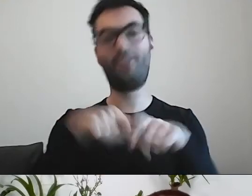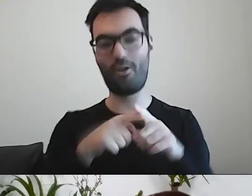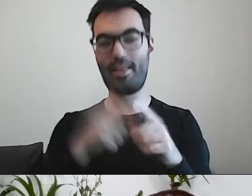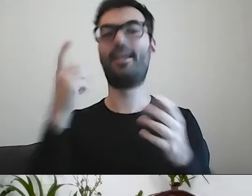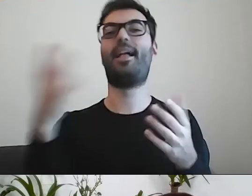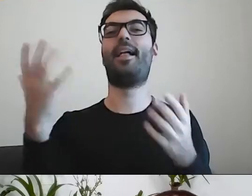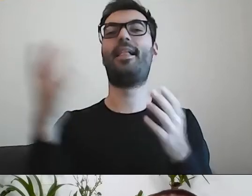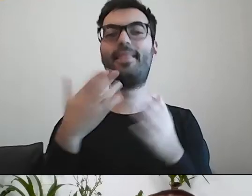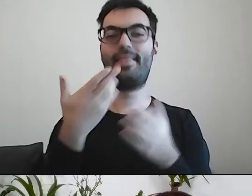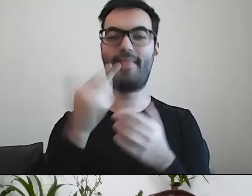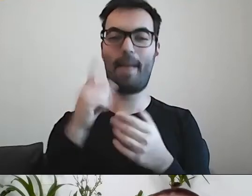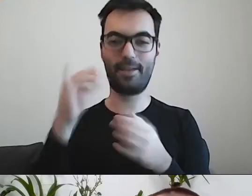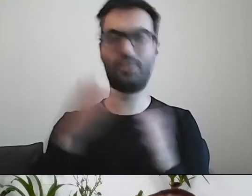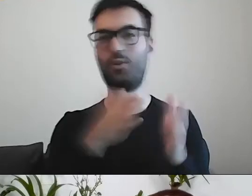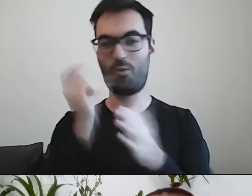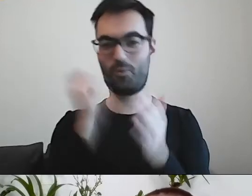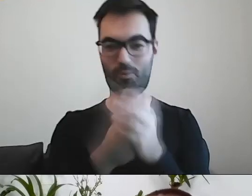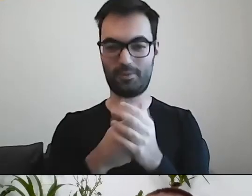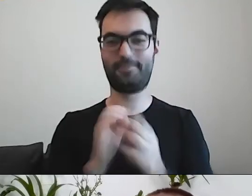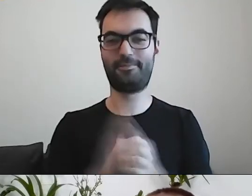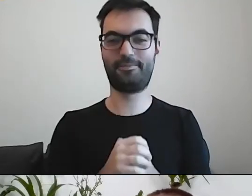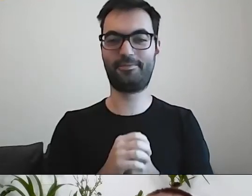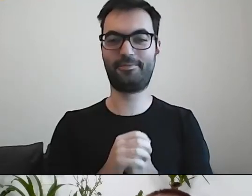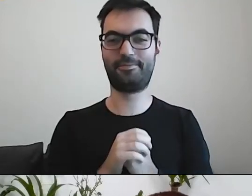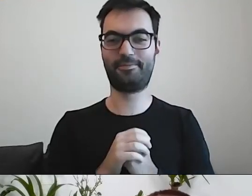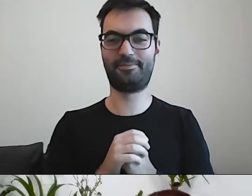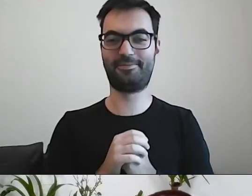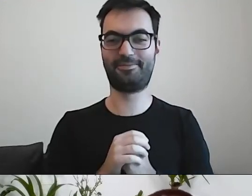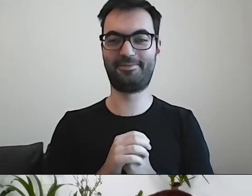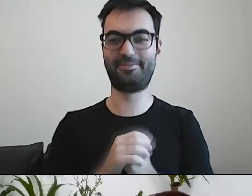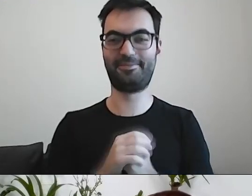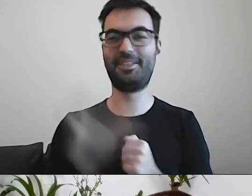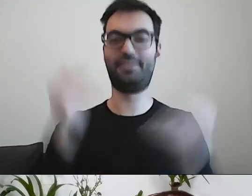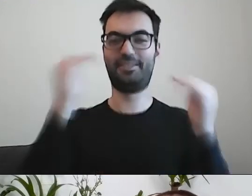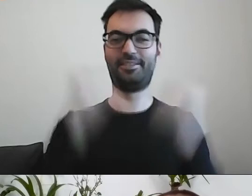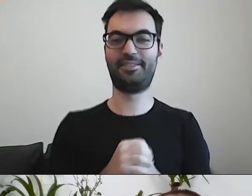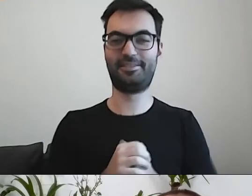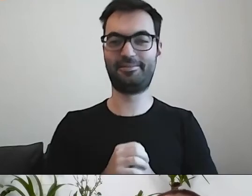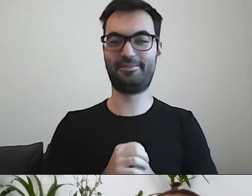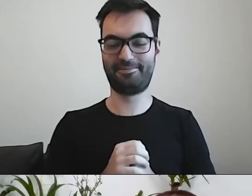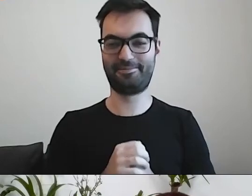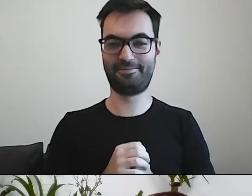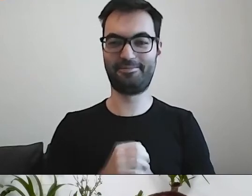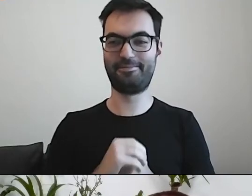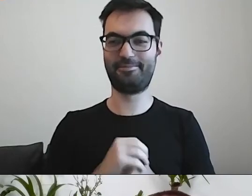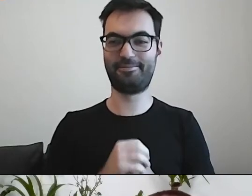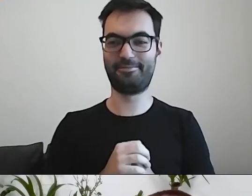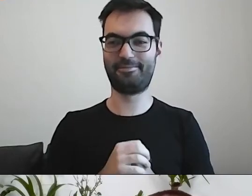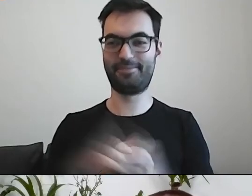Nie tylko sama droga kupna jest prosta. Można coś zrobić na drodze kupna. MAŁGORZATA: Robi się piramida.